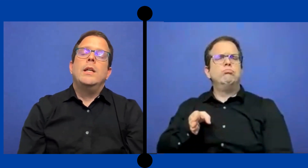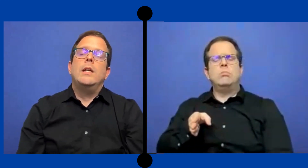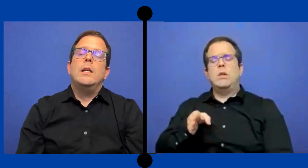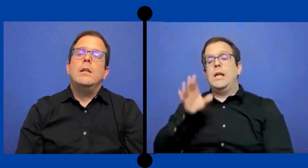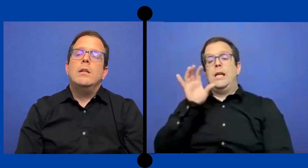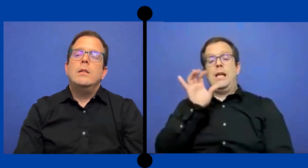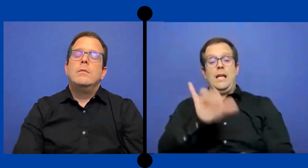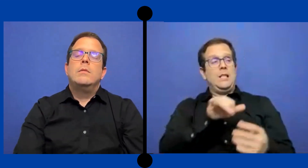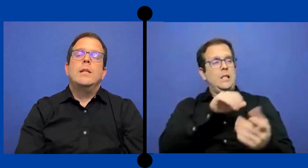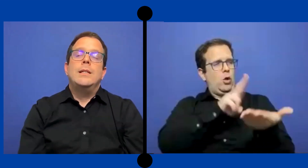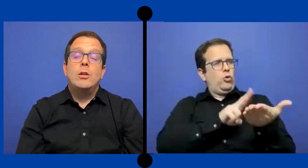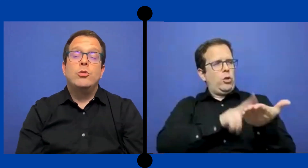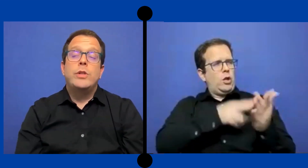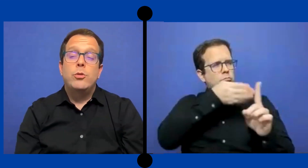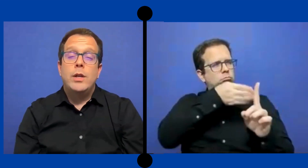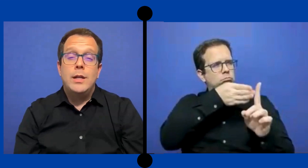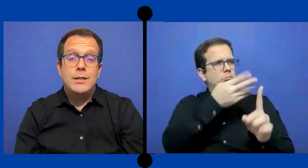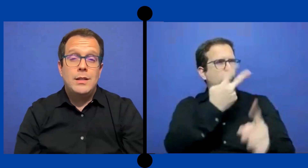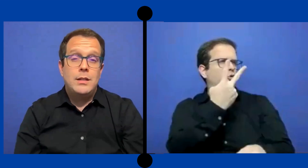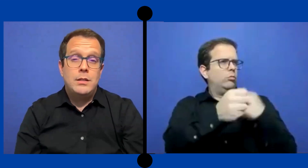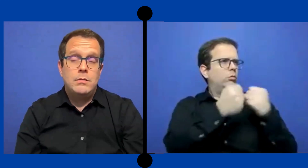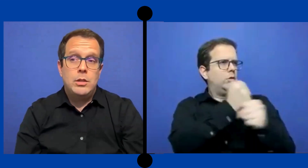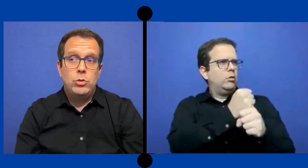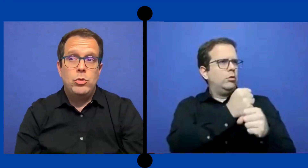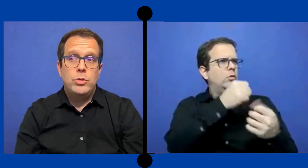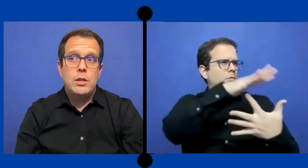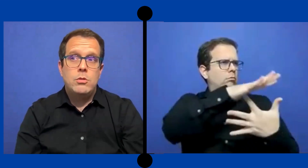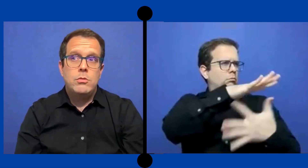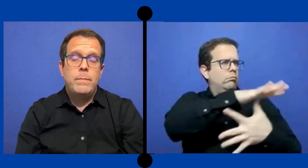Ese contrato que hice esos dos años